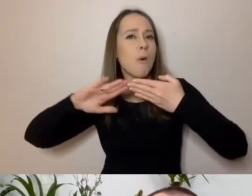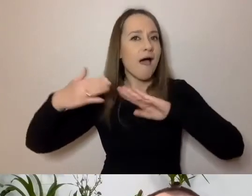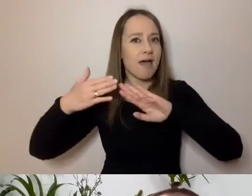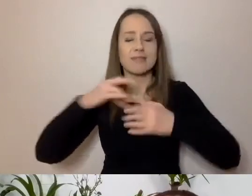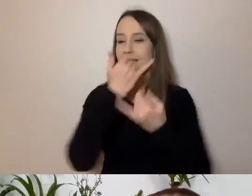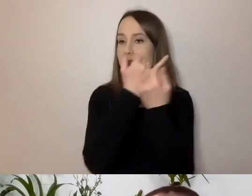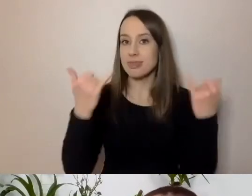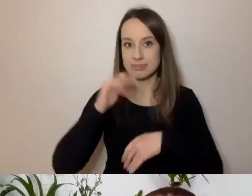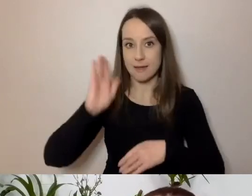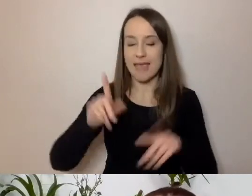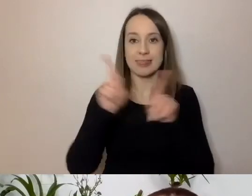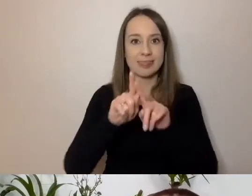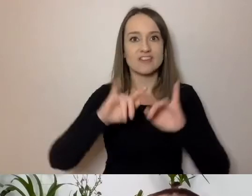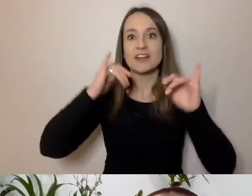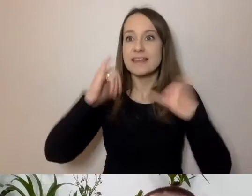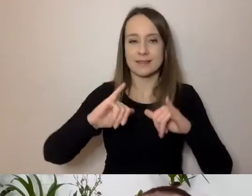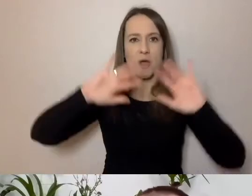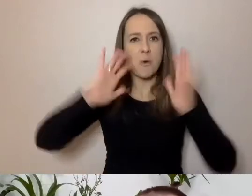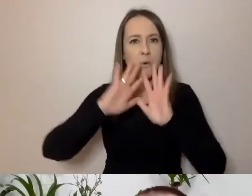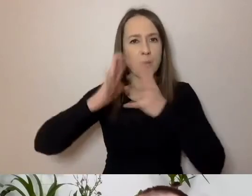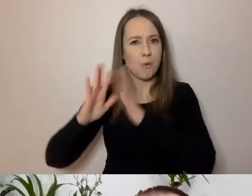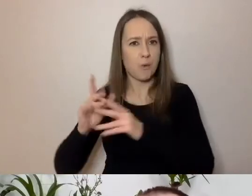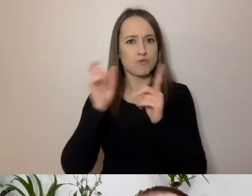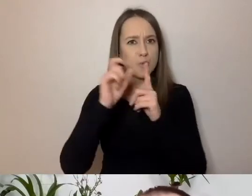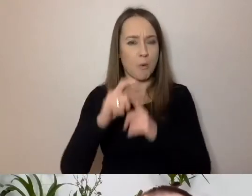Innych skrótów będziemy używać. A to tylko media społecznościowe.